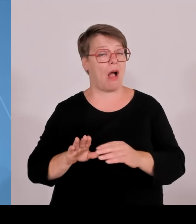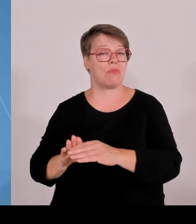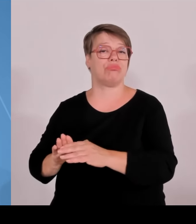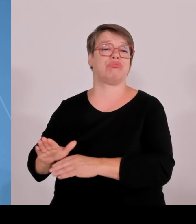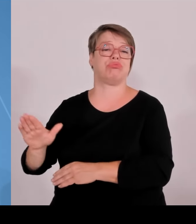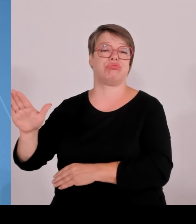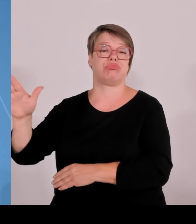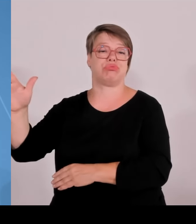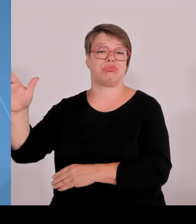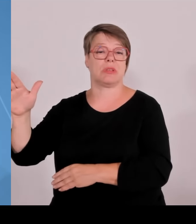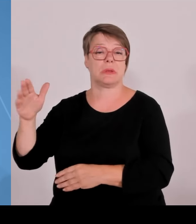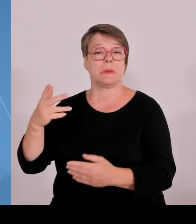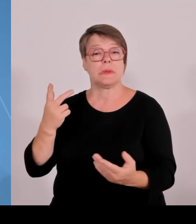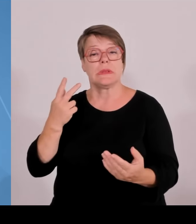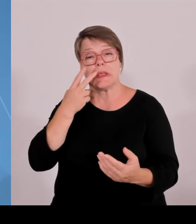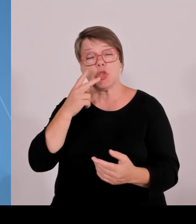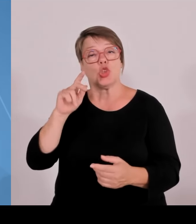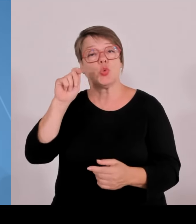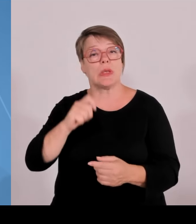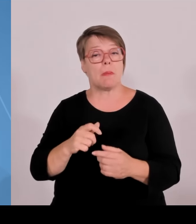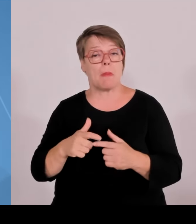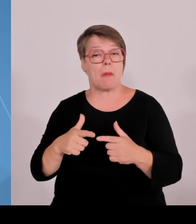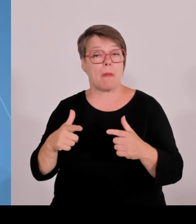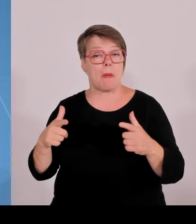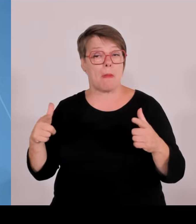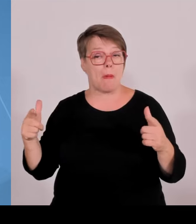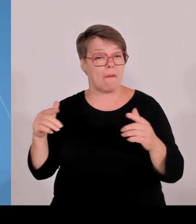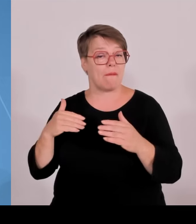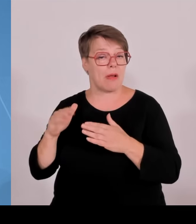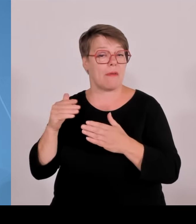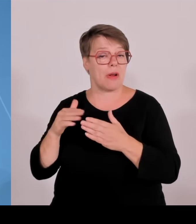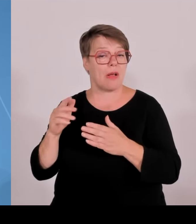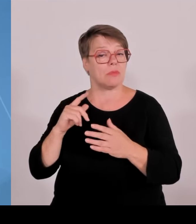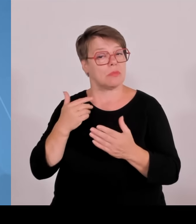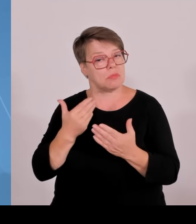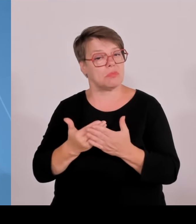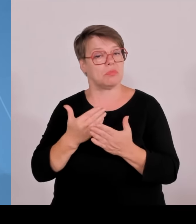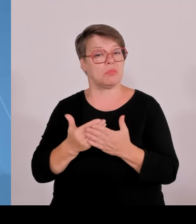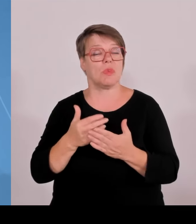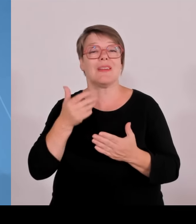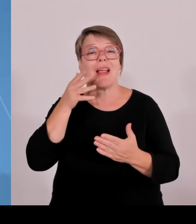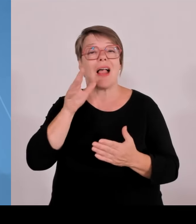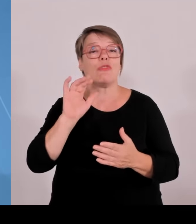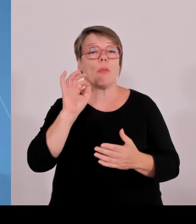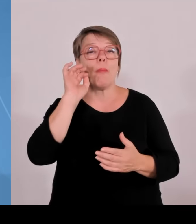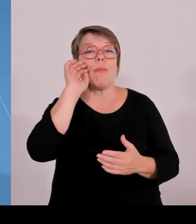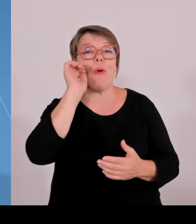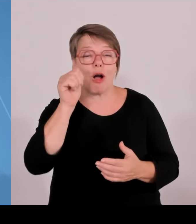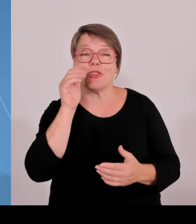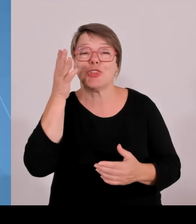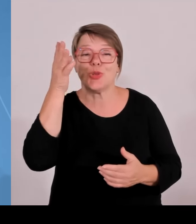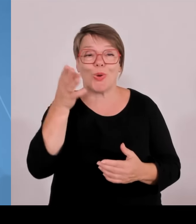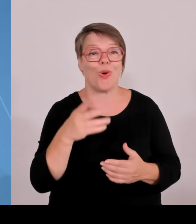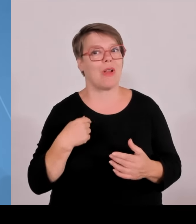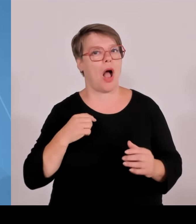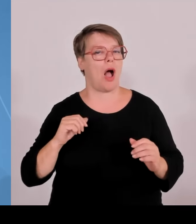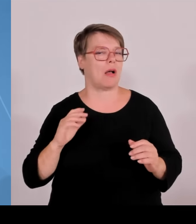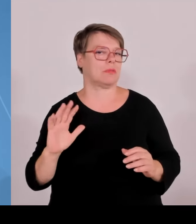Wissenschaften und die Technischen Hochschulen weiter gestärkt. Wir hatten vor zwei Jahren das Bayerische Hochschulgesetz novelliert und wir sind ein Stück